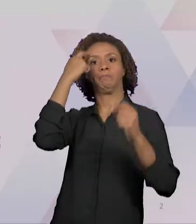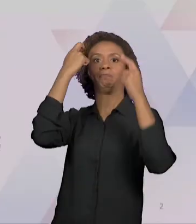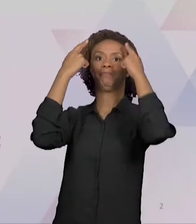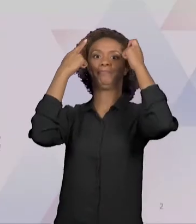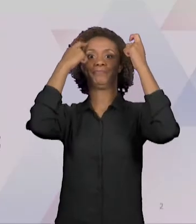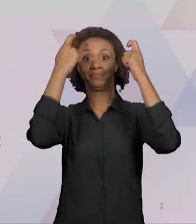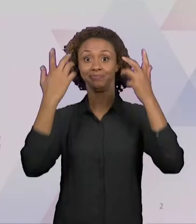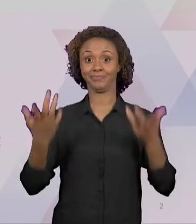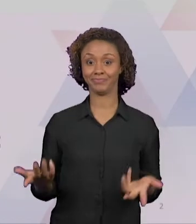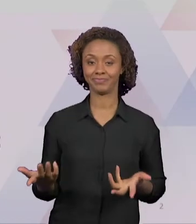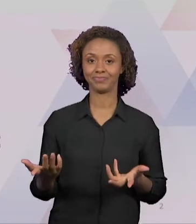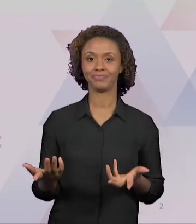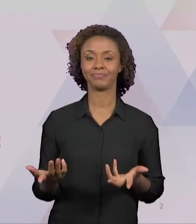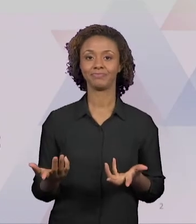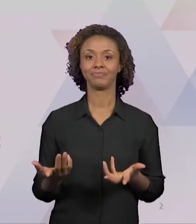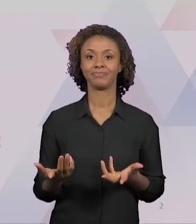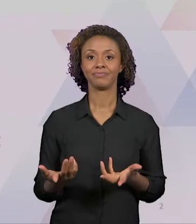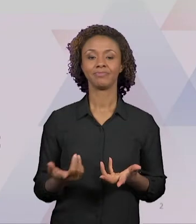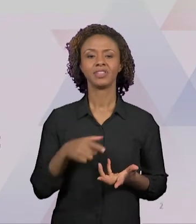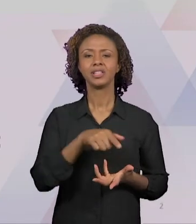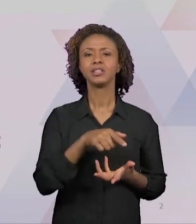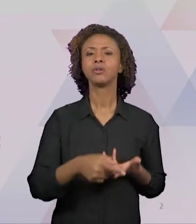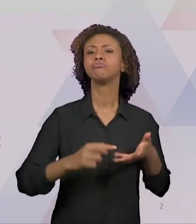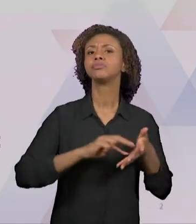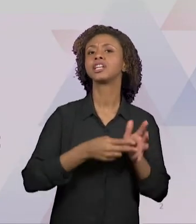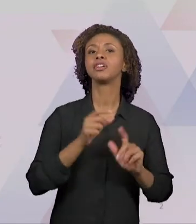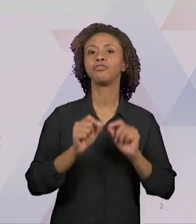"PRODUÇÃO DE CONHECIMENTO EM SALA DE AULA". É UM